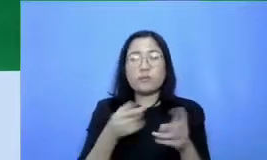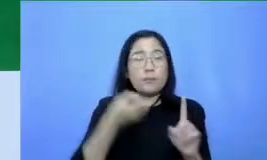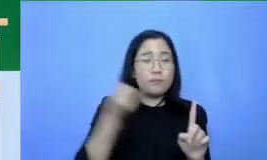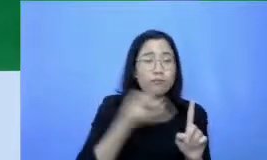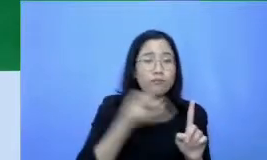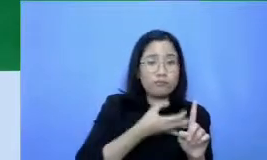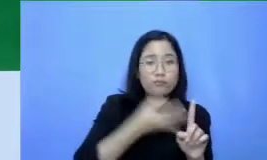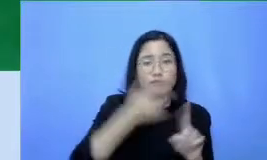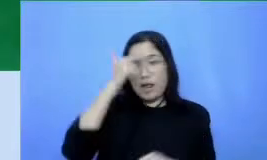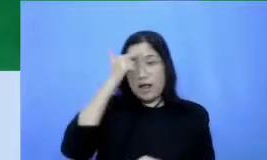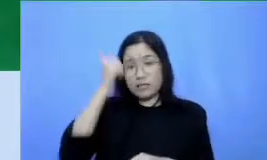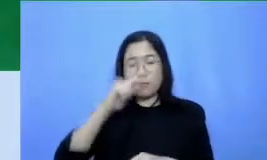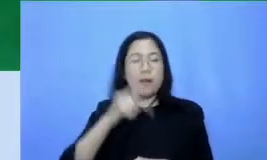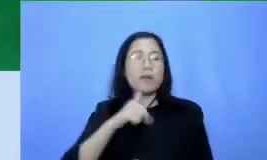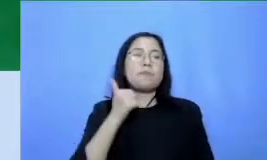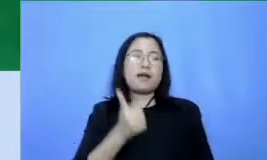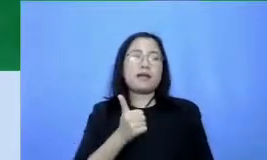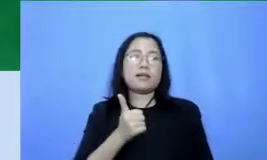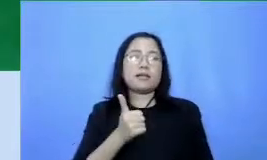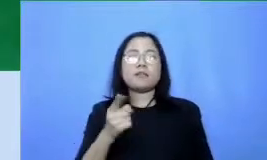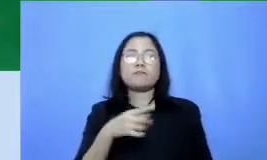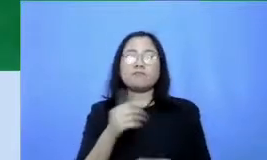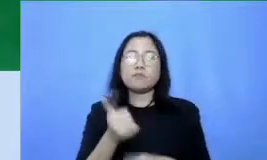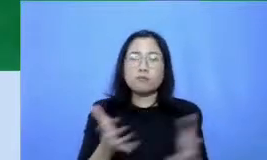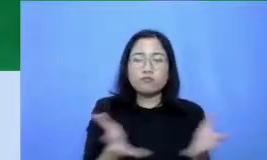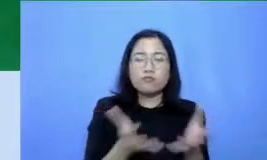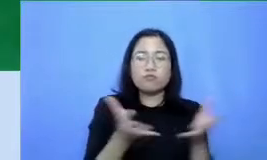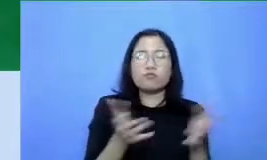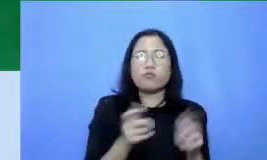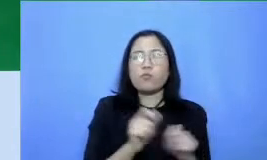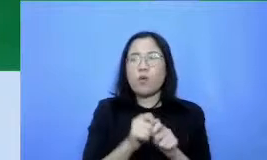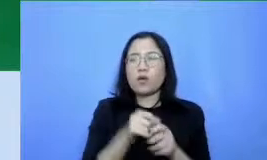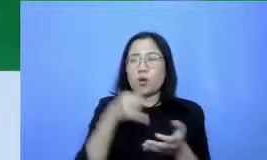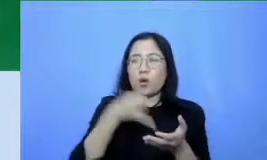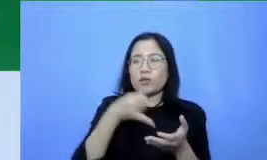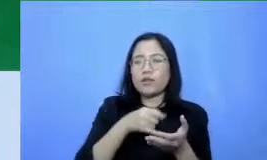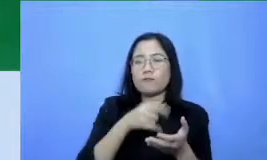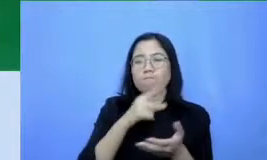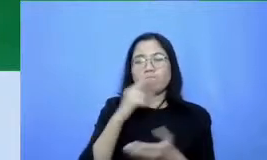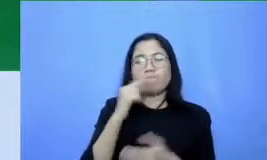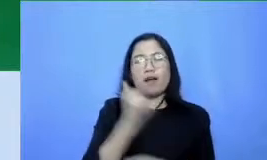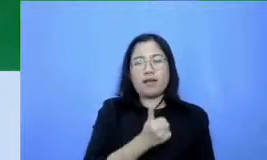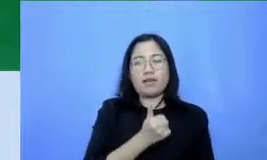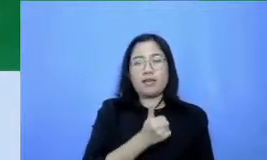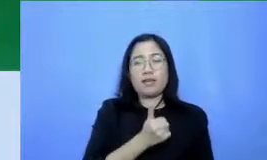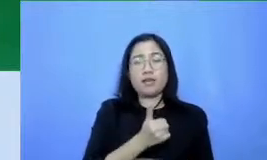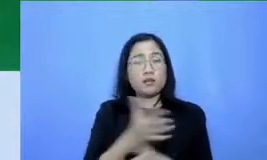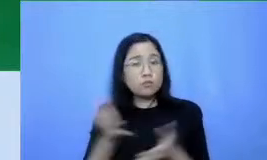diri Anda dan great untuk membuat konten terbaik dan dorong murid memberikan partisipasi terbaik